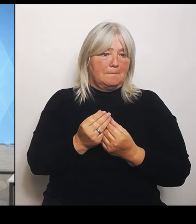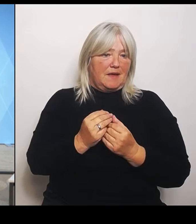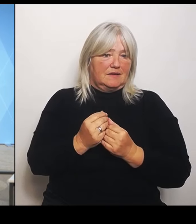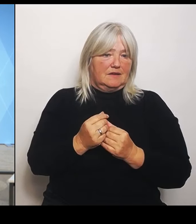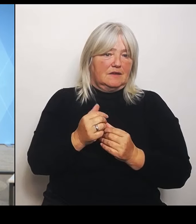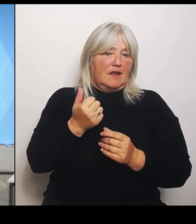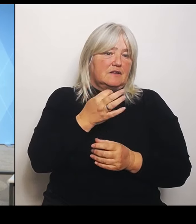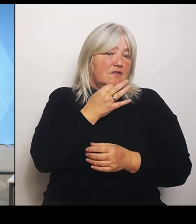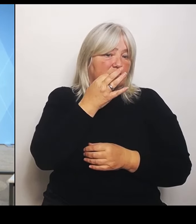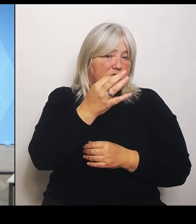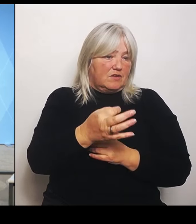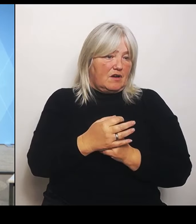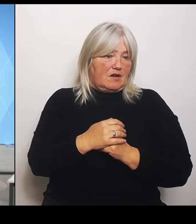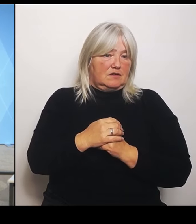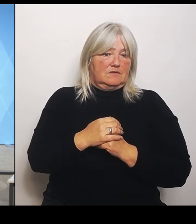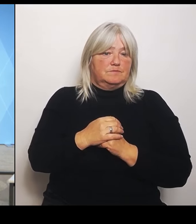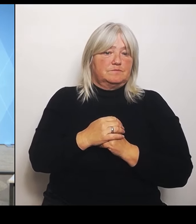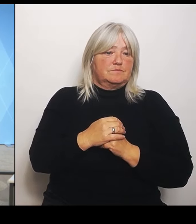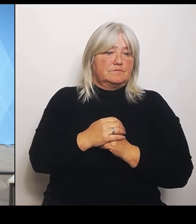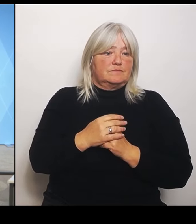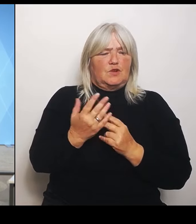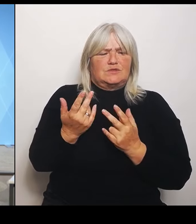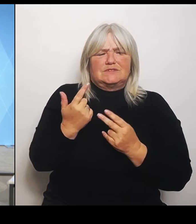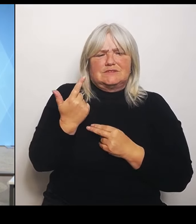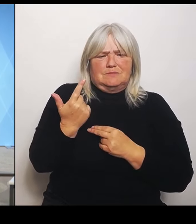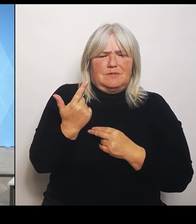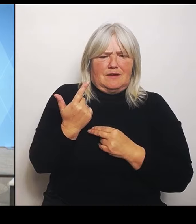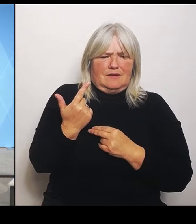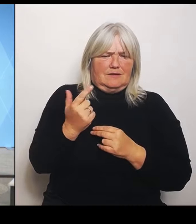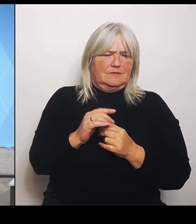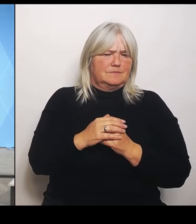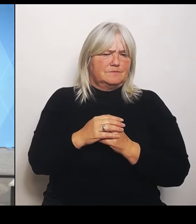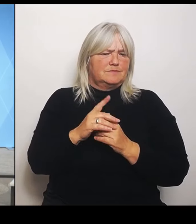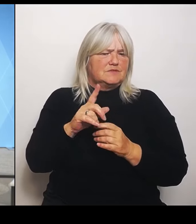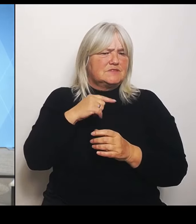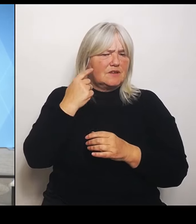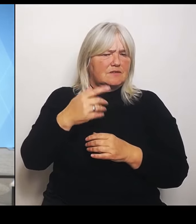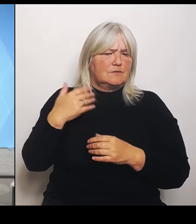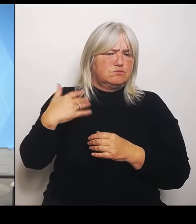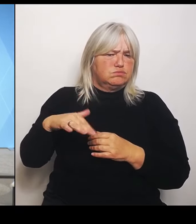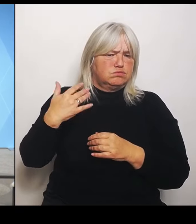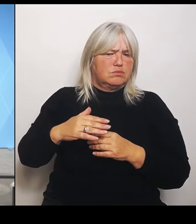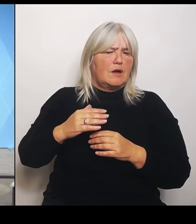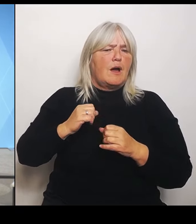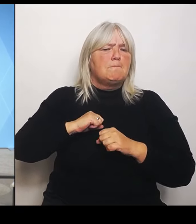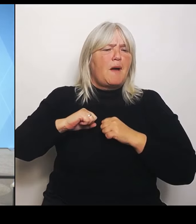Sie haben gesagt, es wird ein Marathonlauf. Könnten Sie die zeitliche Schiene noch mal ein bisschen erklären? Also, bis wann sollen diese